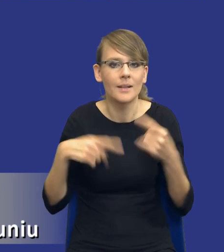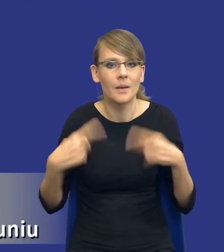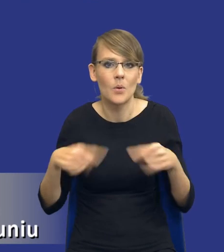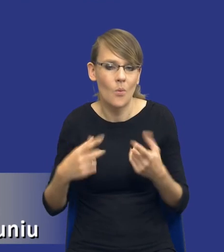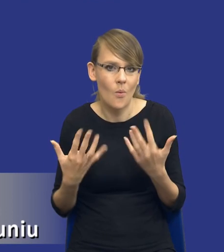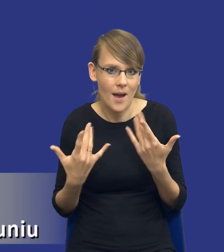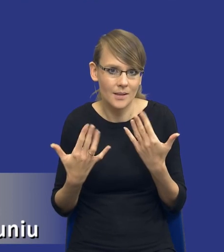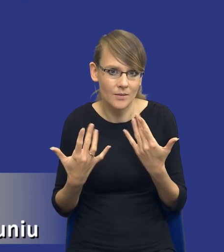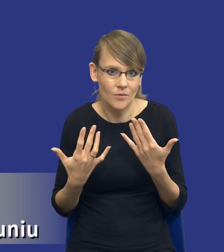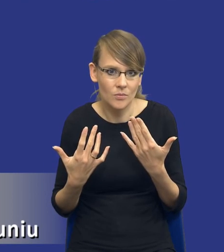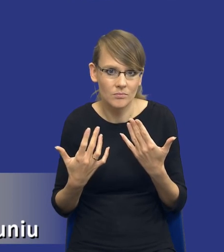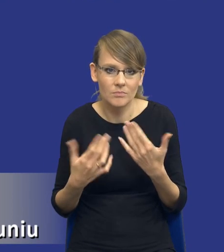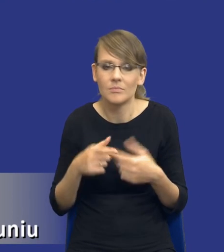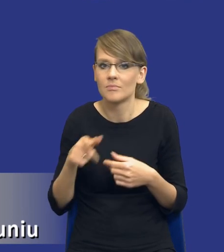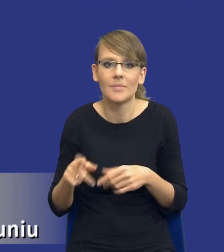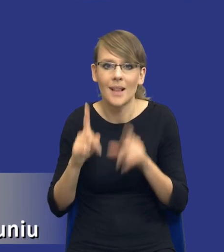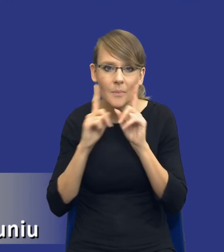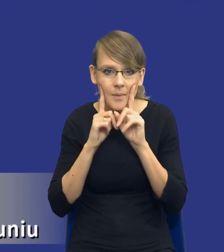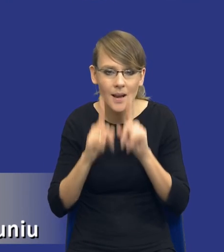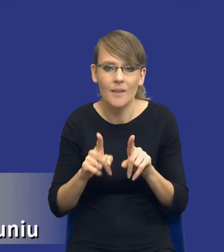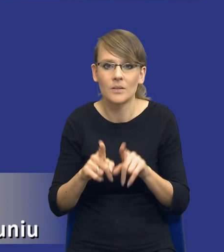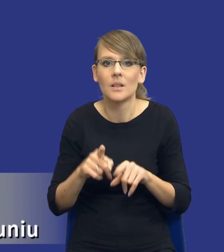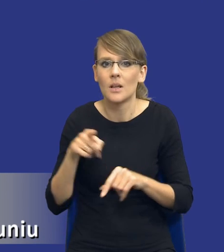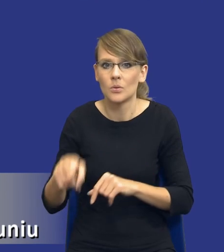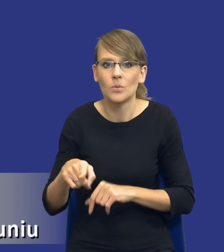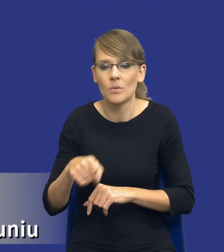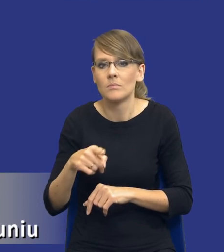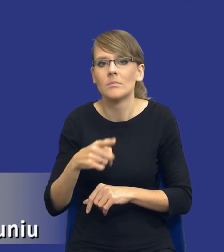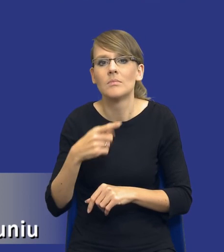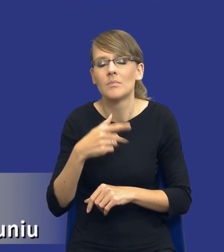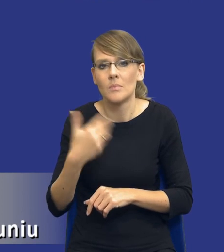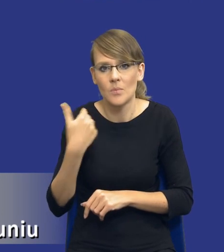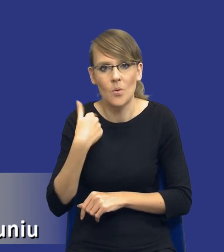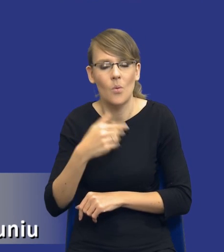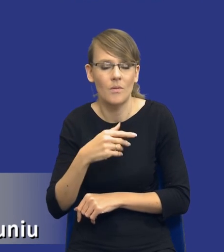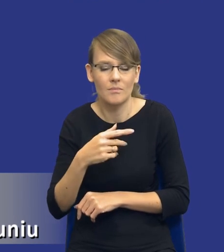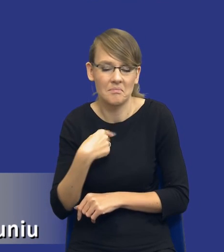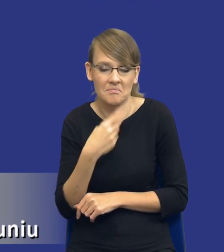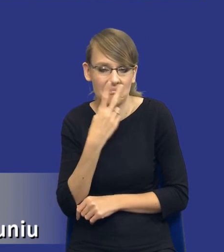Ja zakładam, że tutaj naprawdę długo prawodawca zastanawiał się nad tym, jak